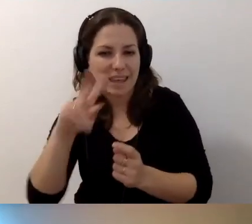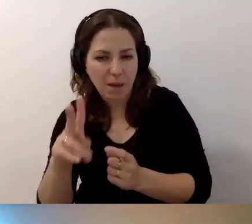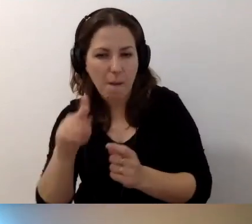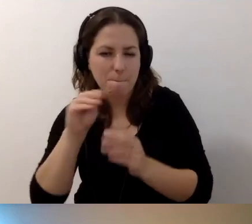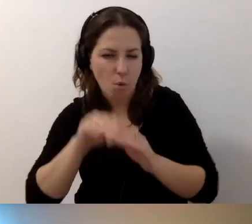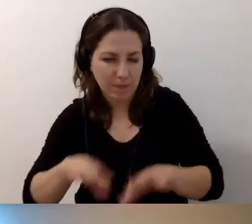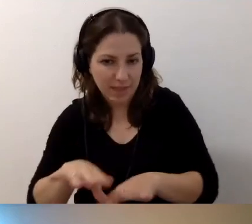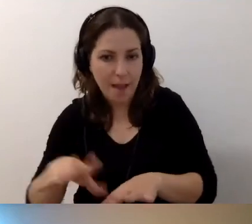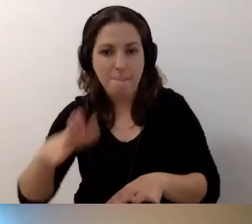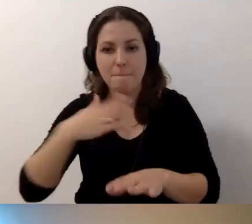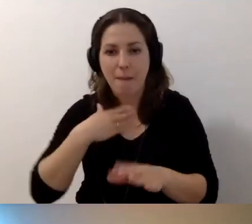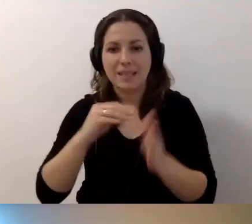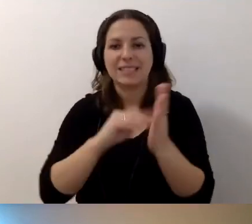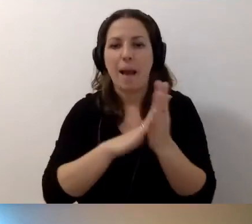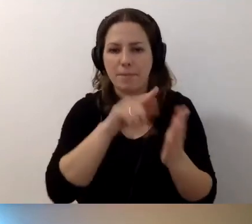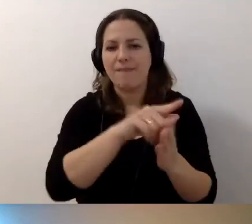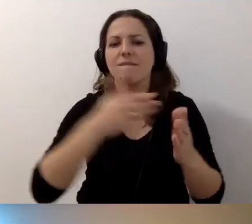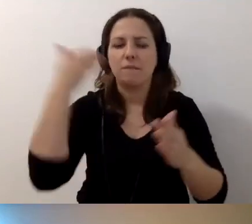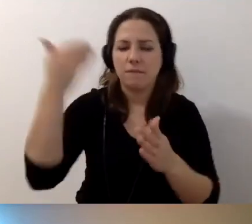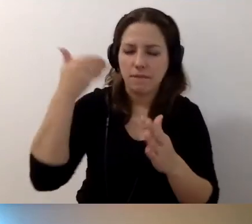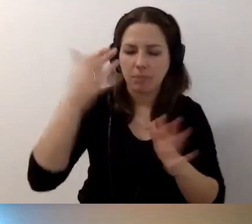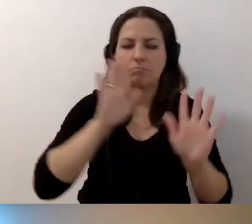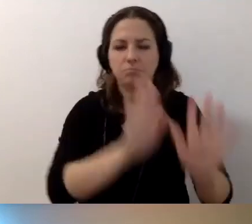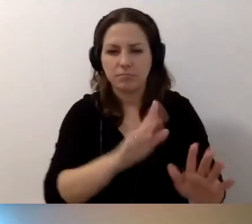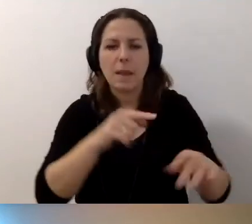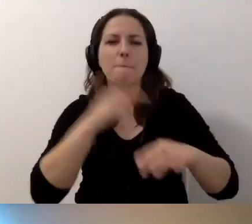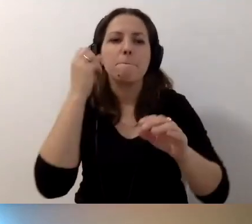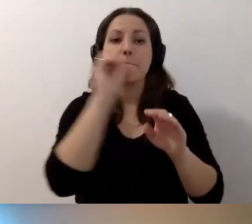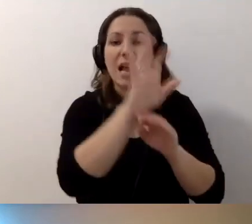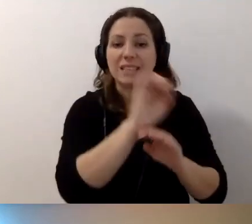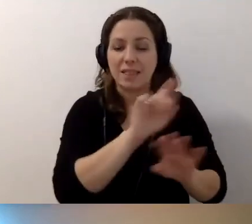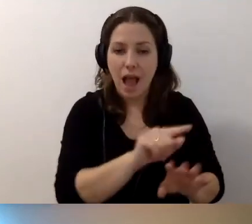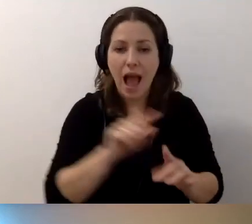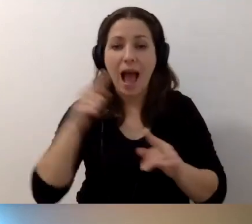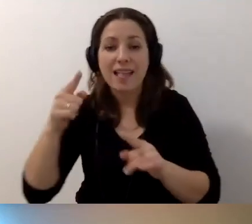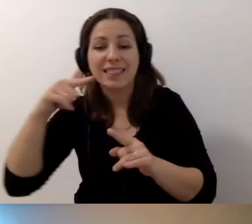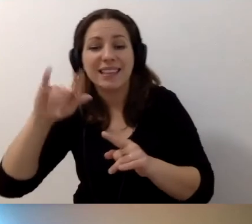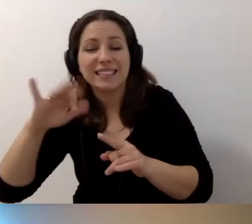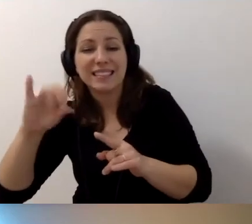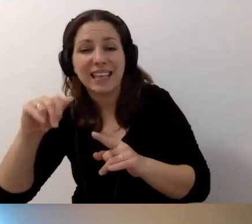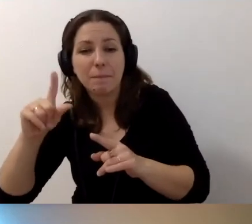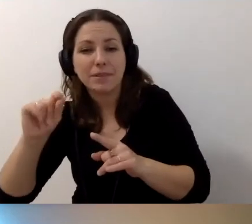Mamy zapis wystąpienia, tam jest prezentacja. W deskrypcji opisujemy prezentację.